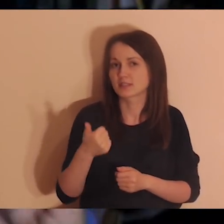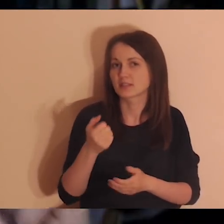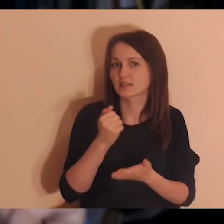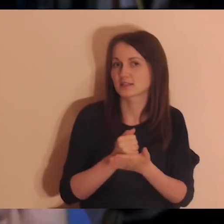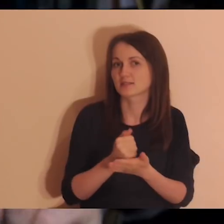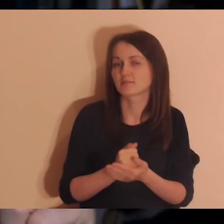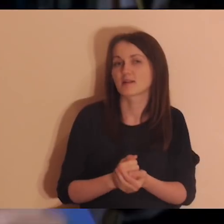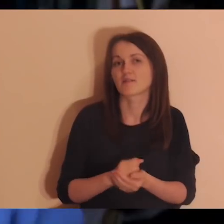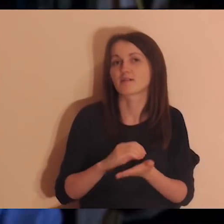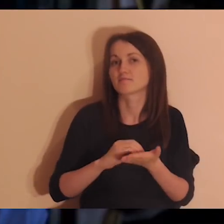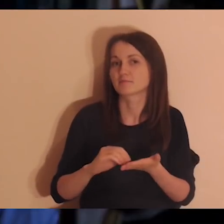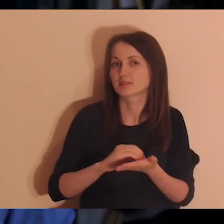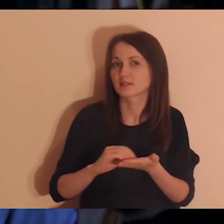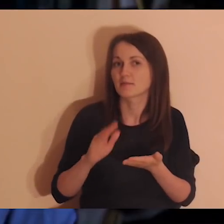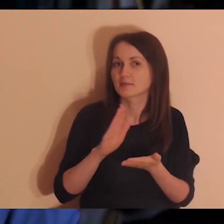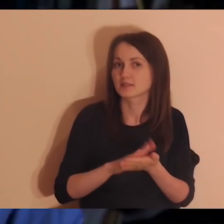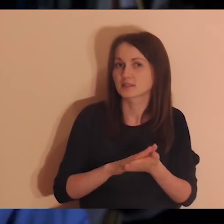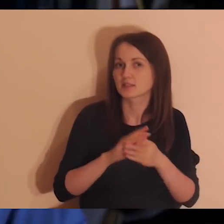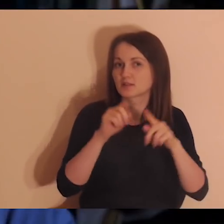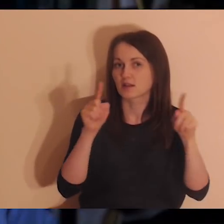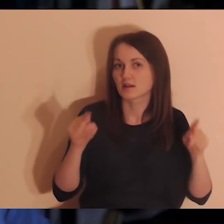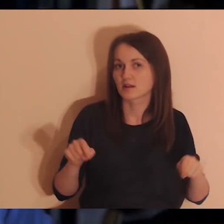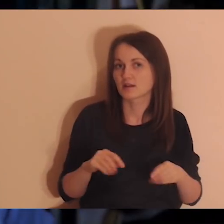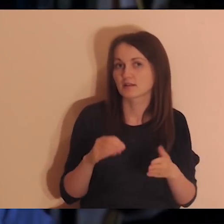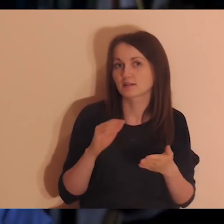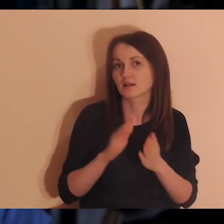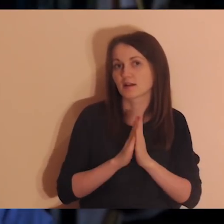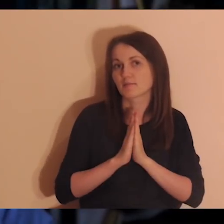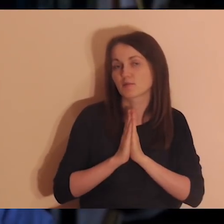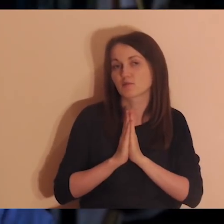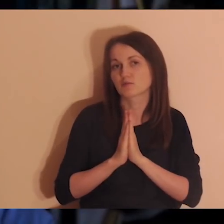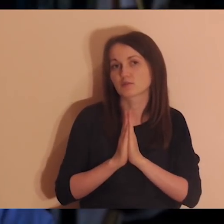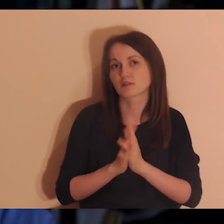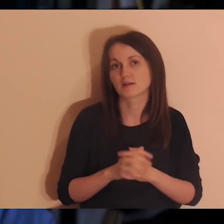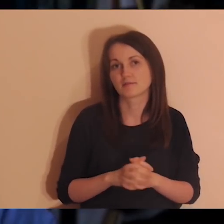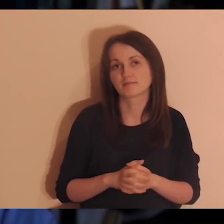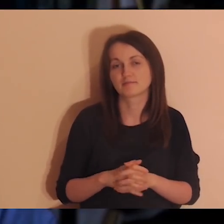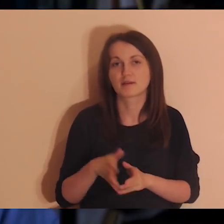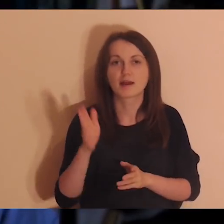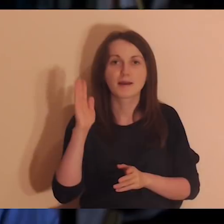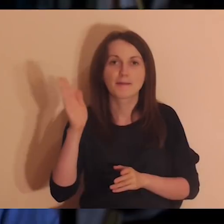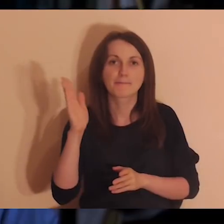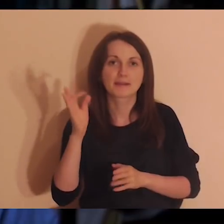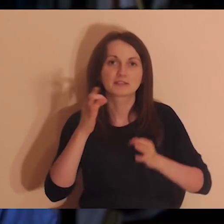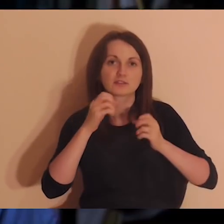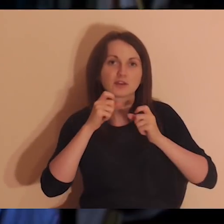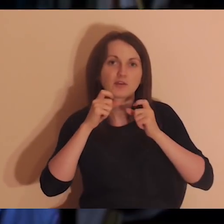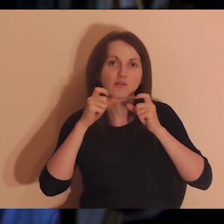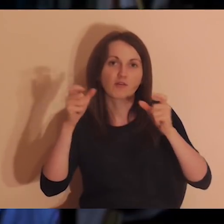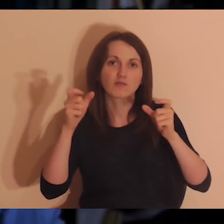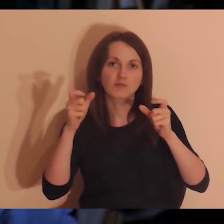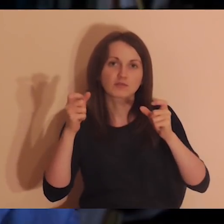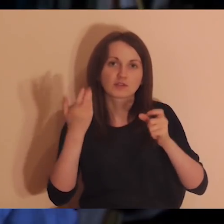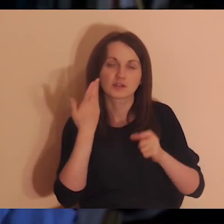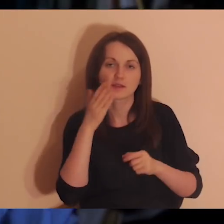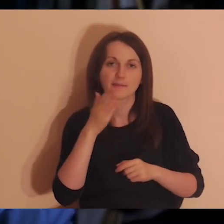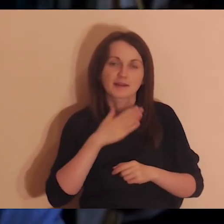Jedna rzecz. Jedna. Napiszcie to sobie na kartkach. Za chwilę będzie bardzo miłe ogłoszenie, mam nadzieję, że zostaniecie.